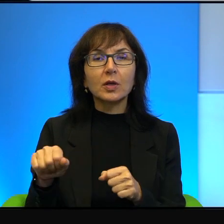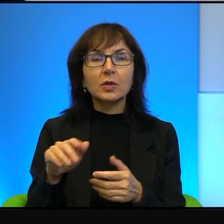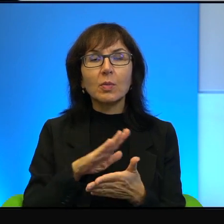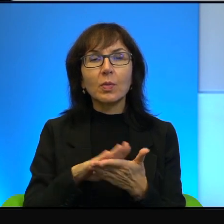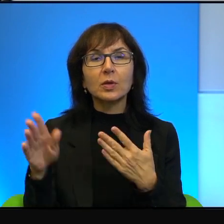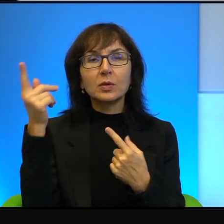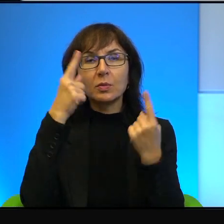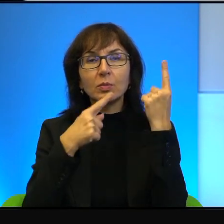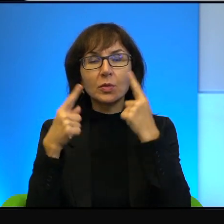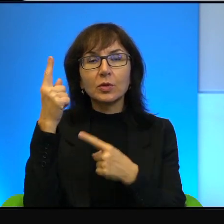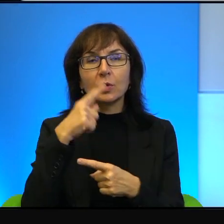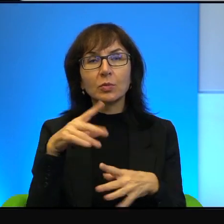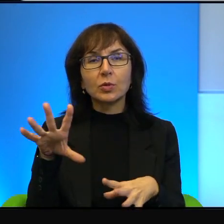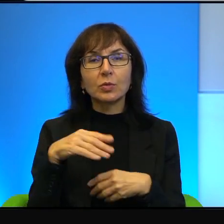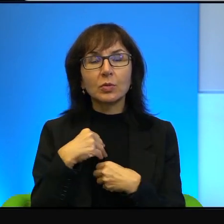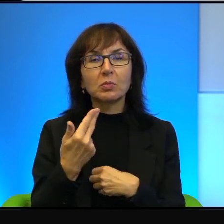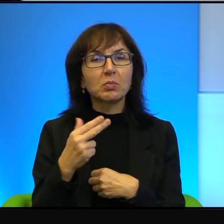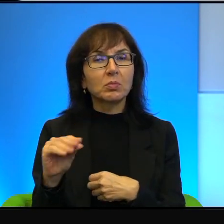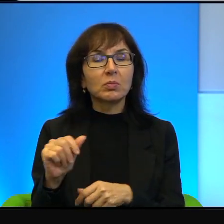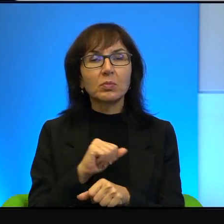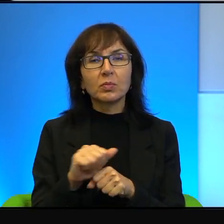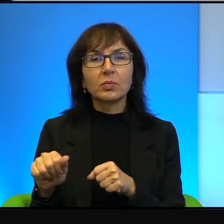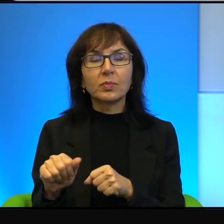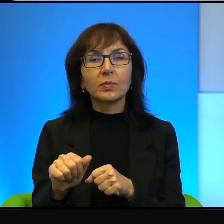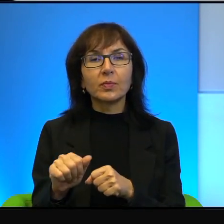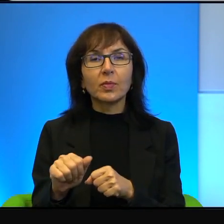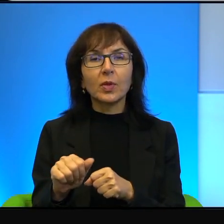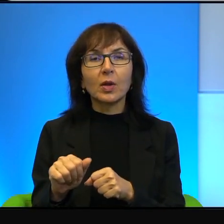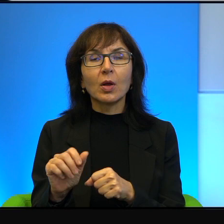i akceptujące. Tak nie jest. Oczywiście jest o wiele,